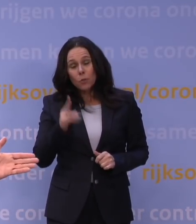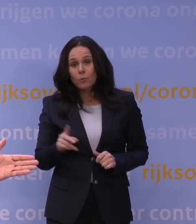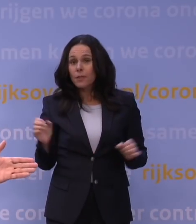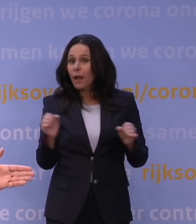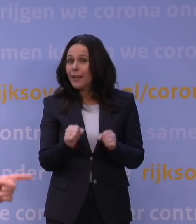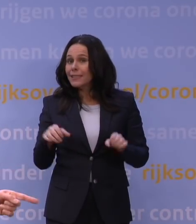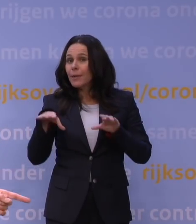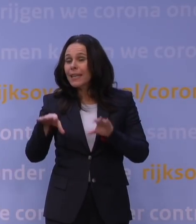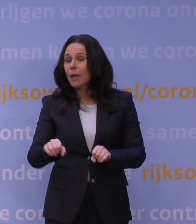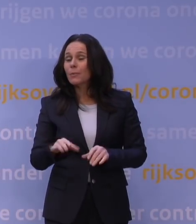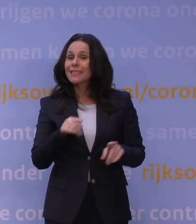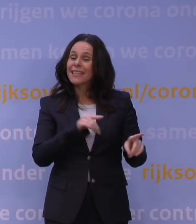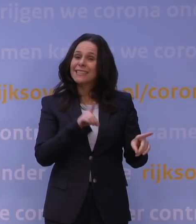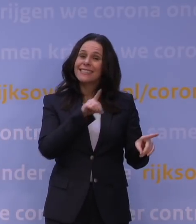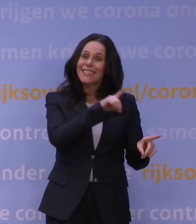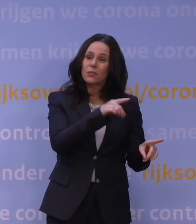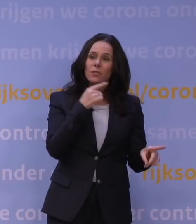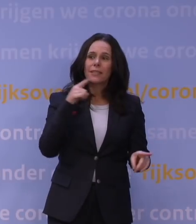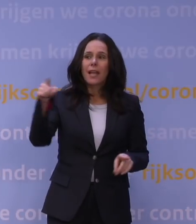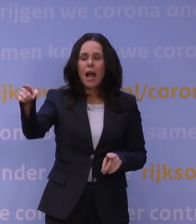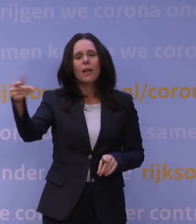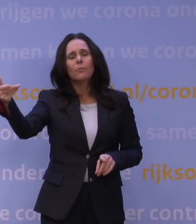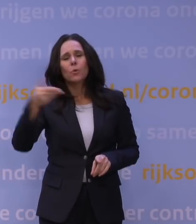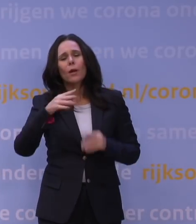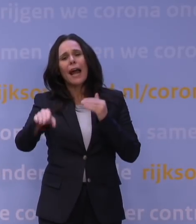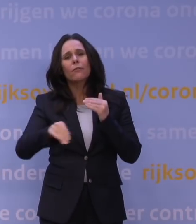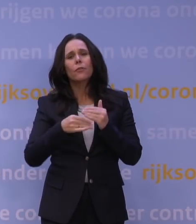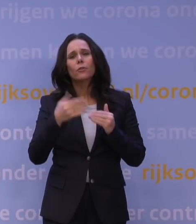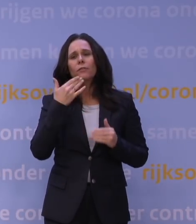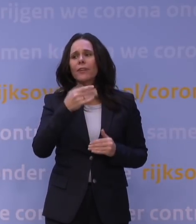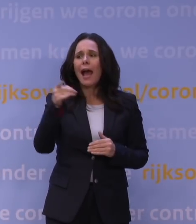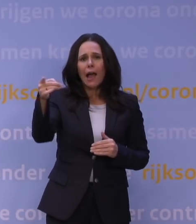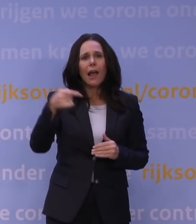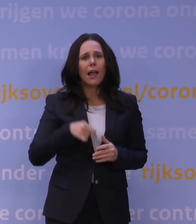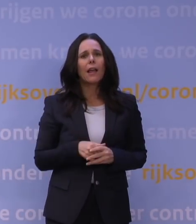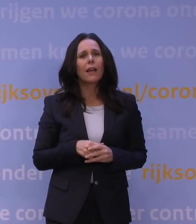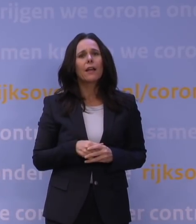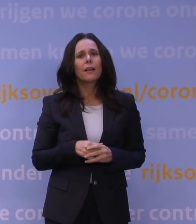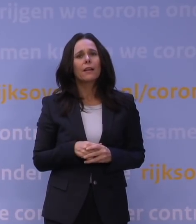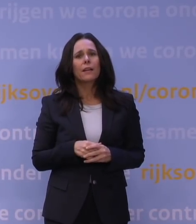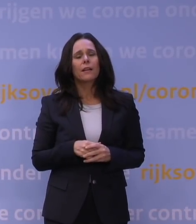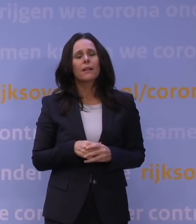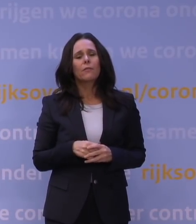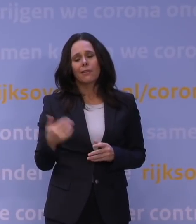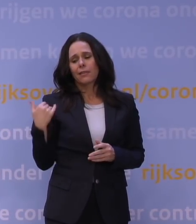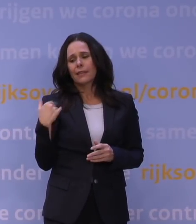maar misschien kan Van Dissel iets zeggen over hoe hij... Ik had nog een aanvullende vraag aan de heer Van Dissel, want u zei net: Op een gegeven moment weten we